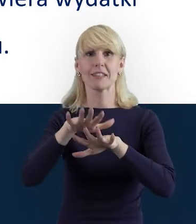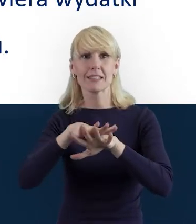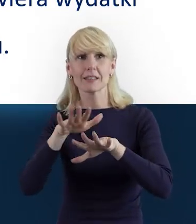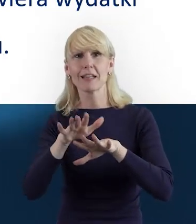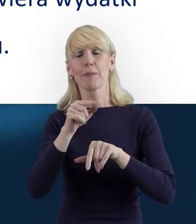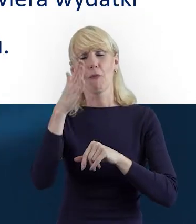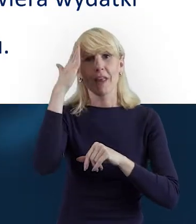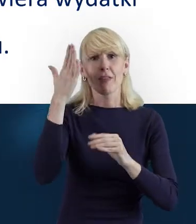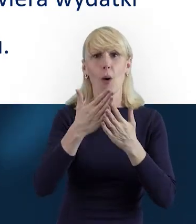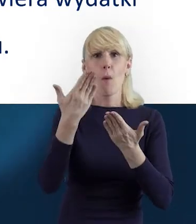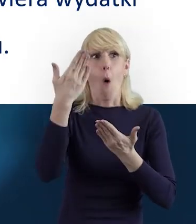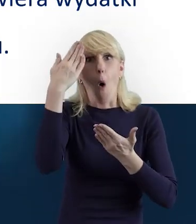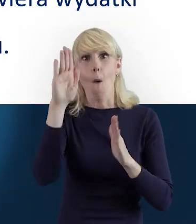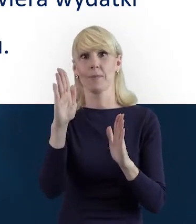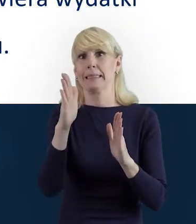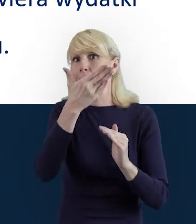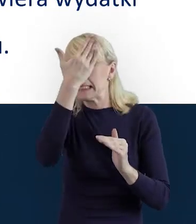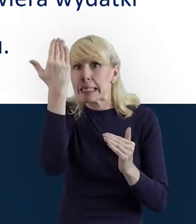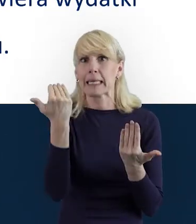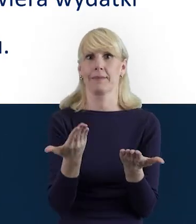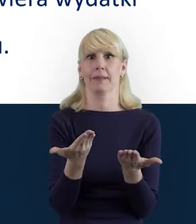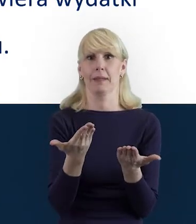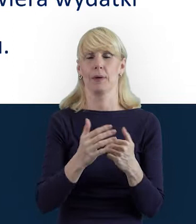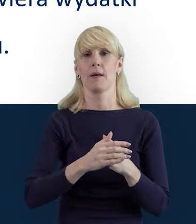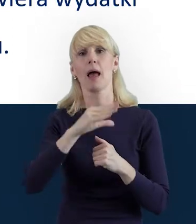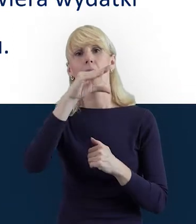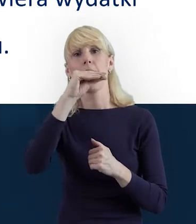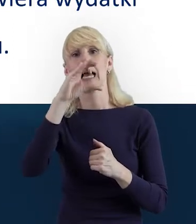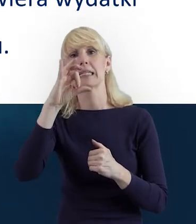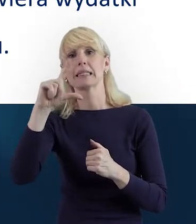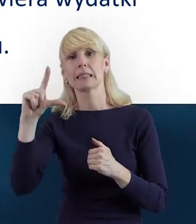ale też SL2014